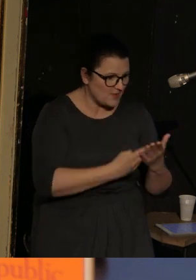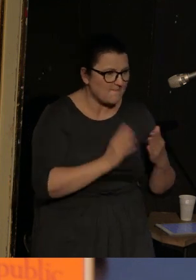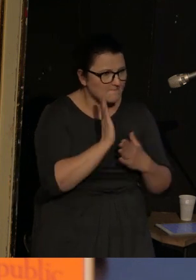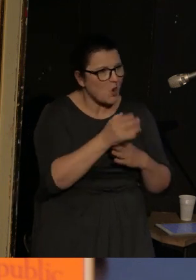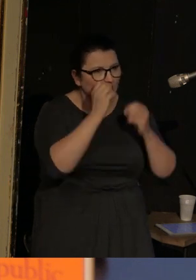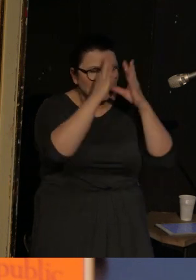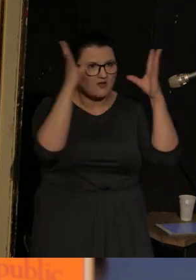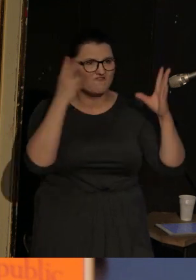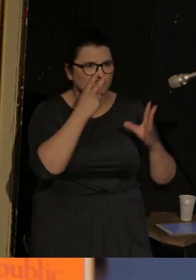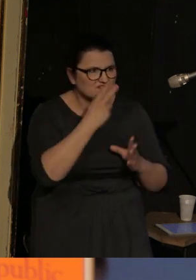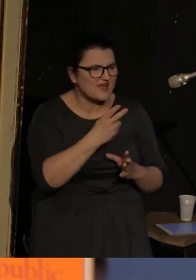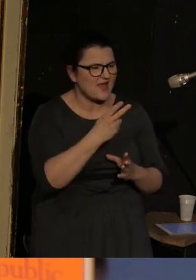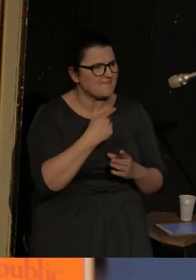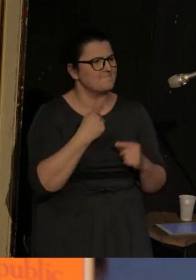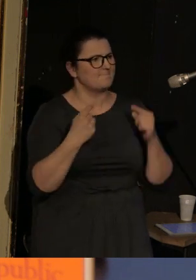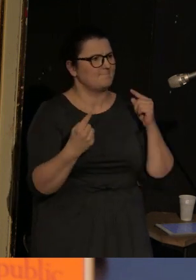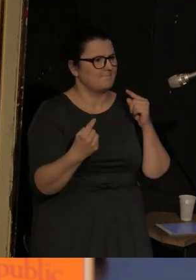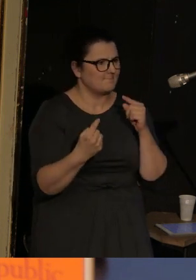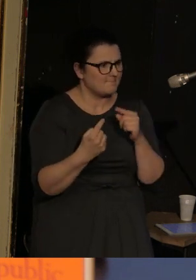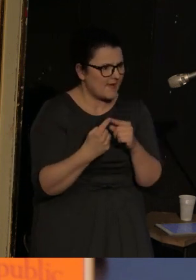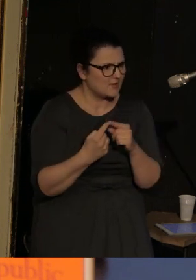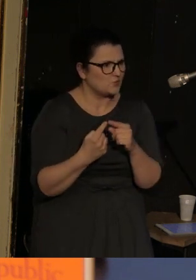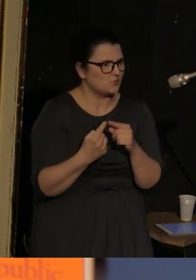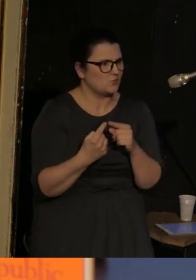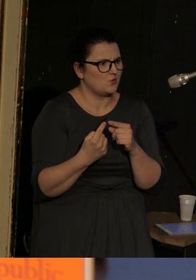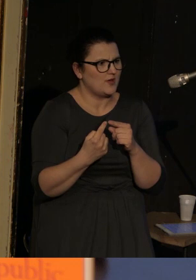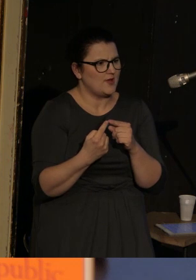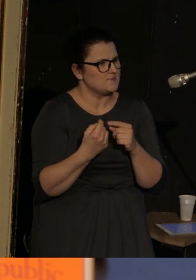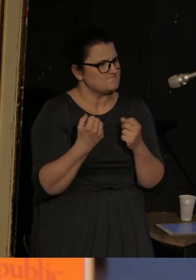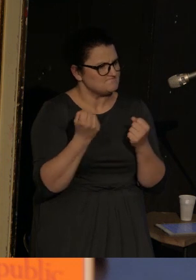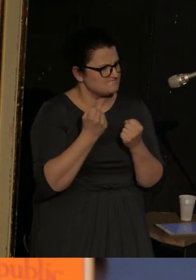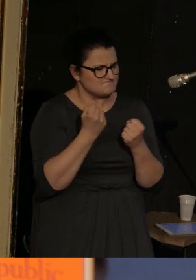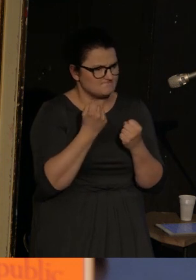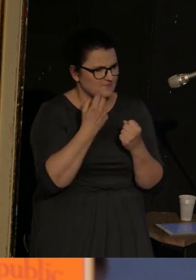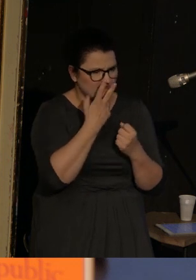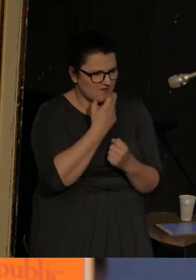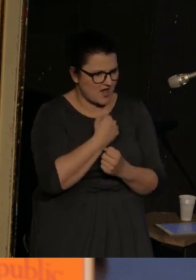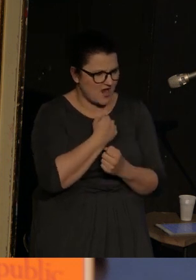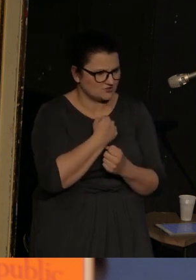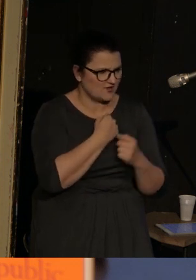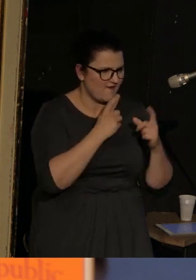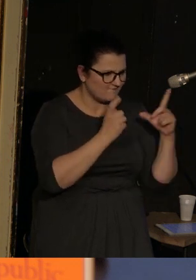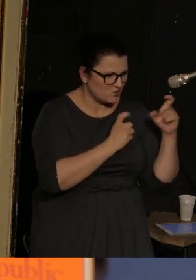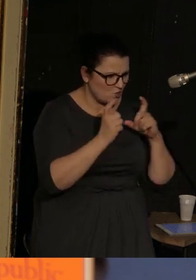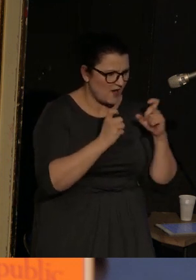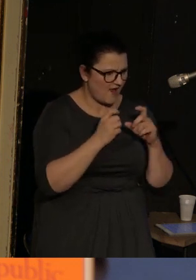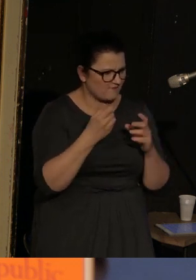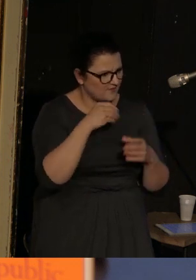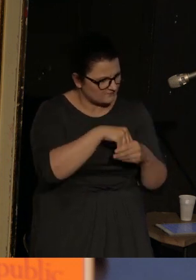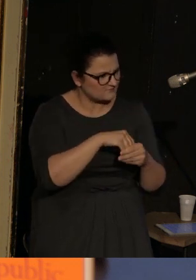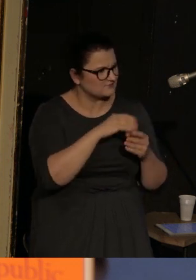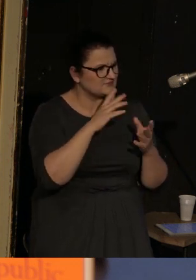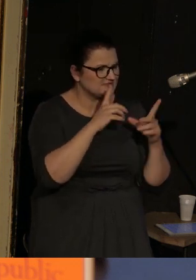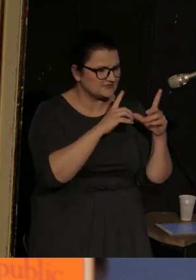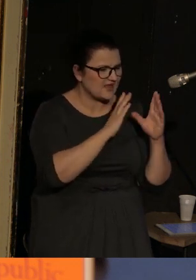odsyła mnie do bardzo wyraźnych fotografii prasowych dotyczących konfliktu w Ukrainie Wschodniej.